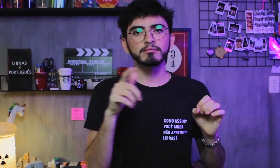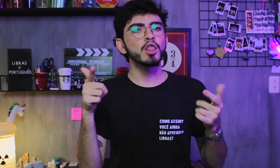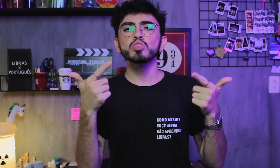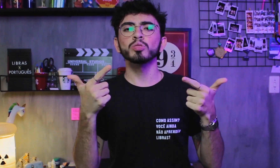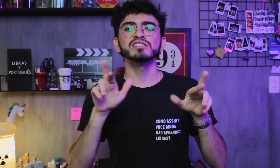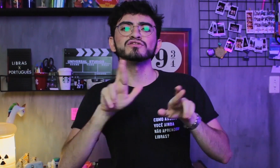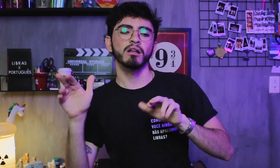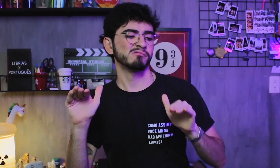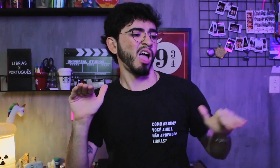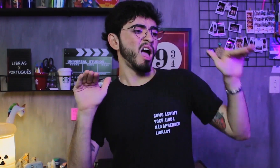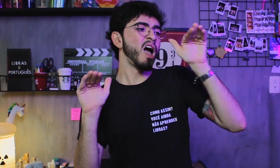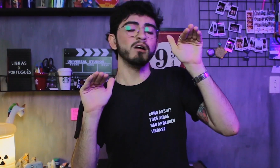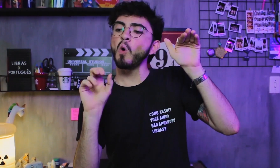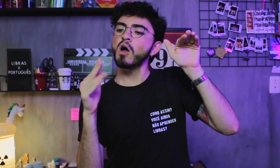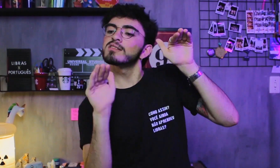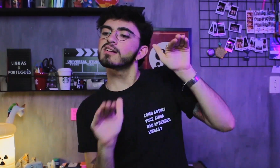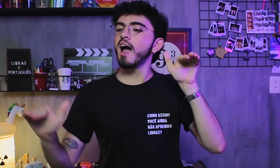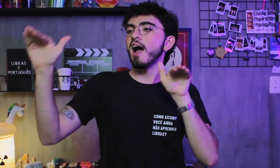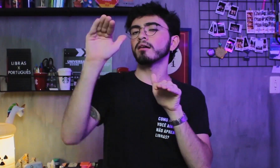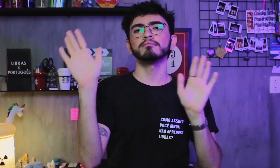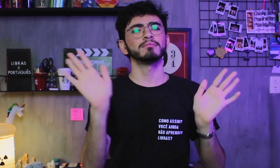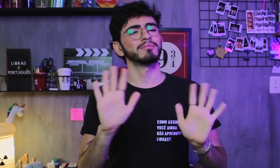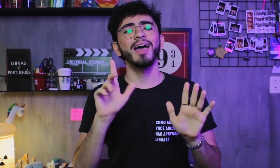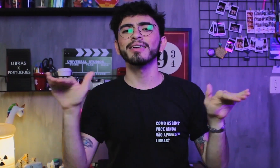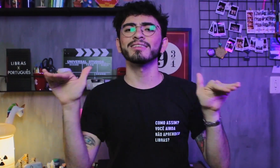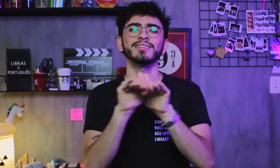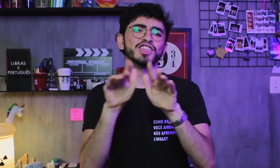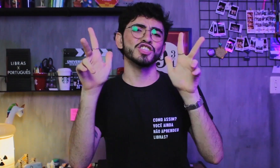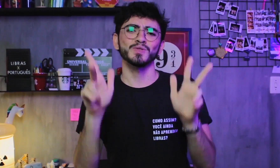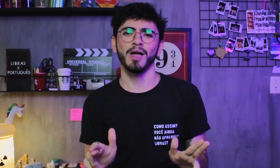Nenhum deles é superior ou inferior ao outro, são todos iguais.